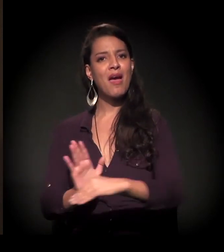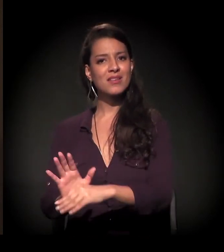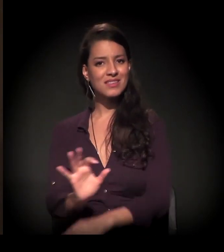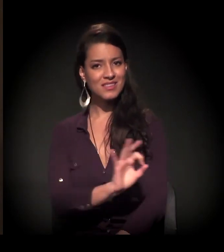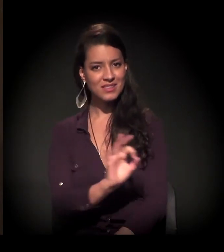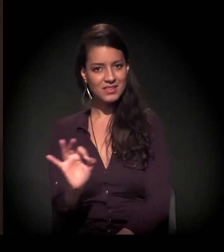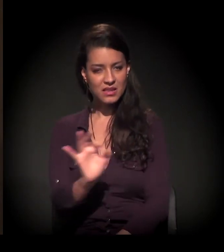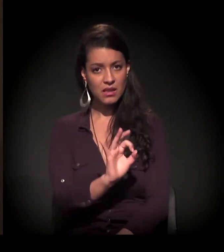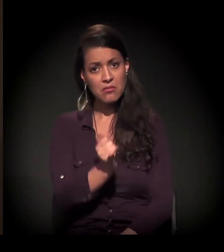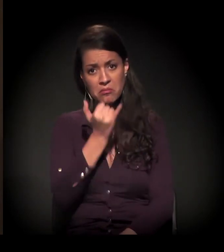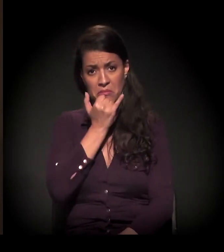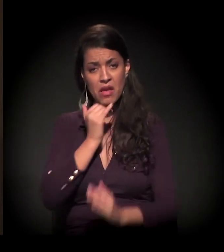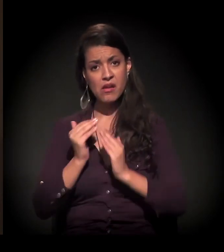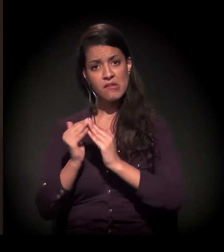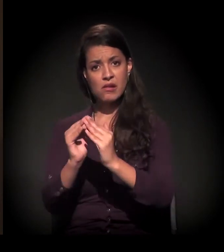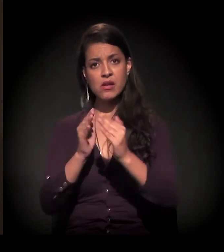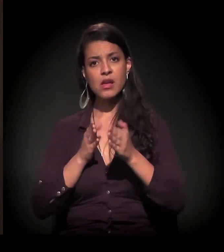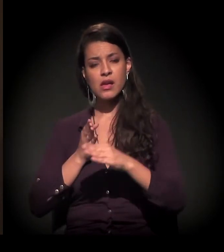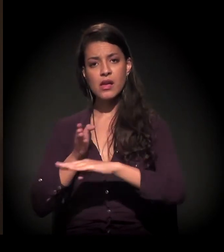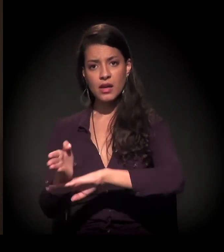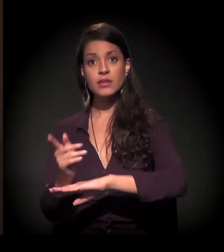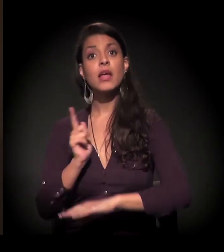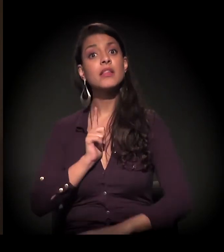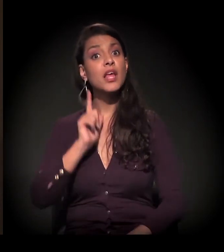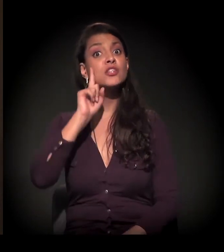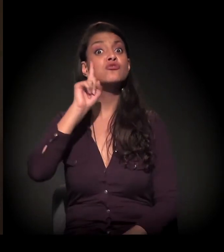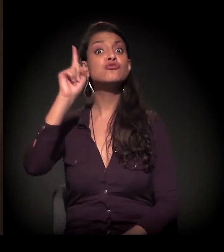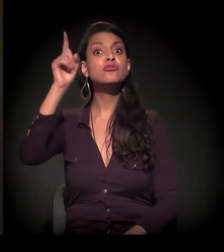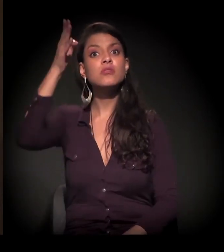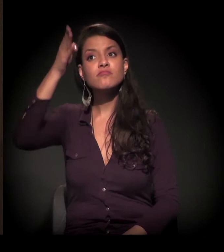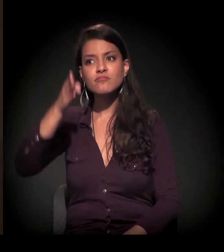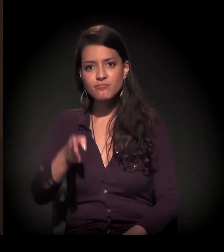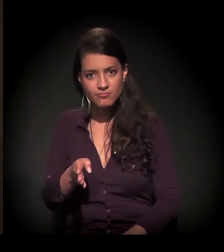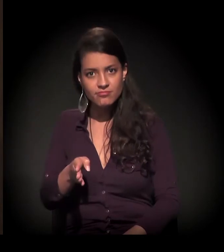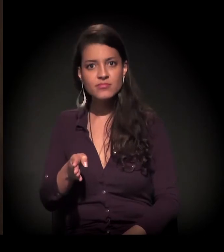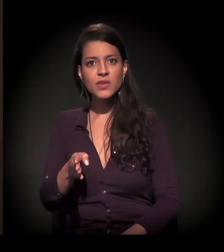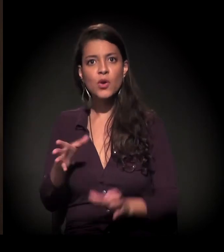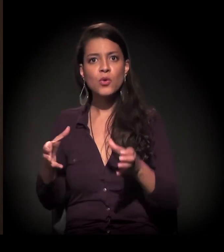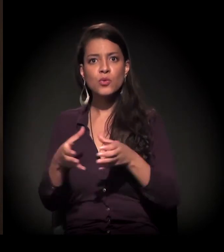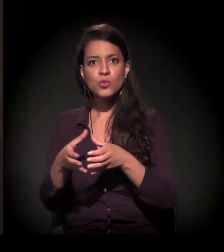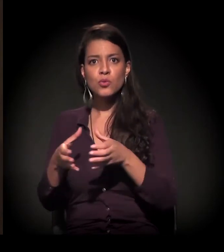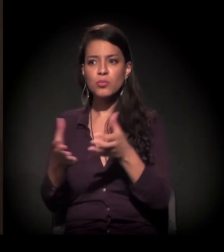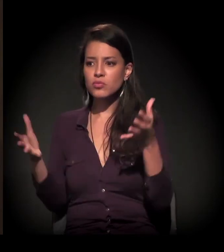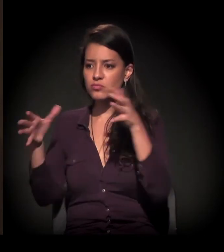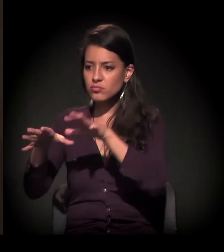Você entra numa favela, tem o dia em que o grupo se reúne, discute,